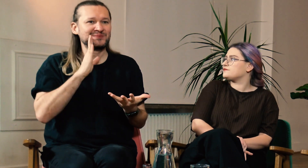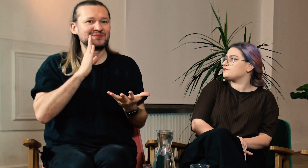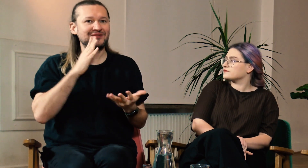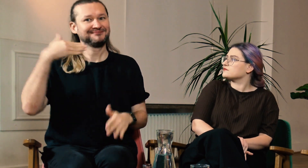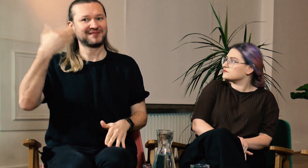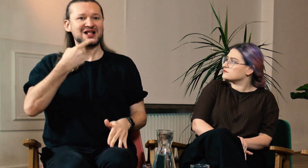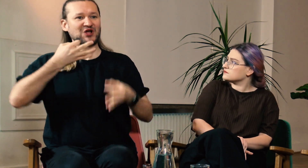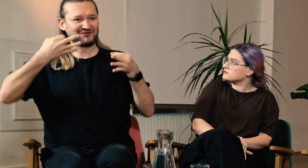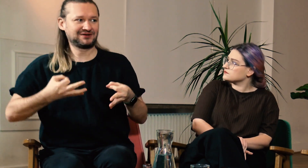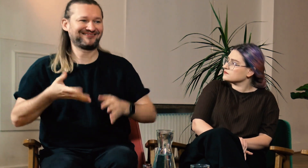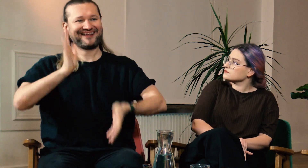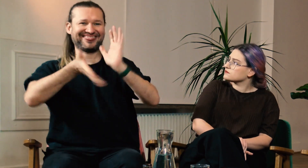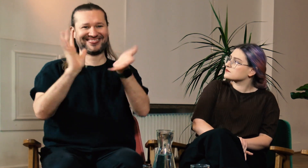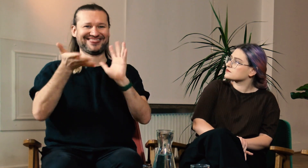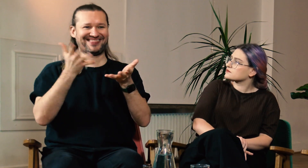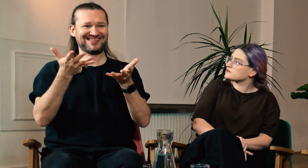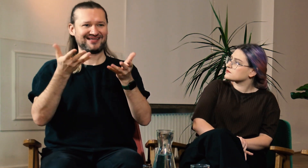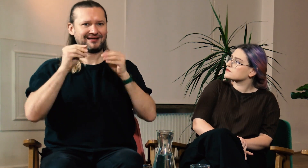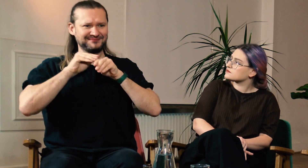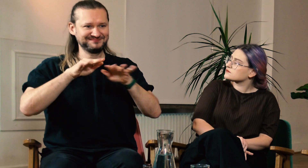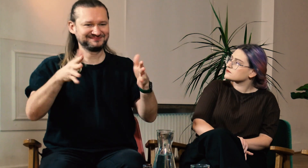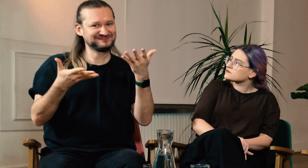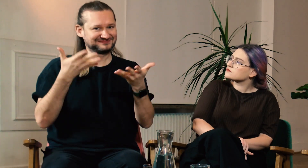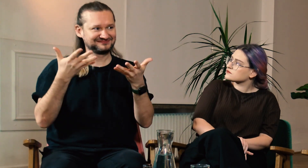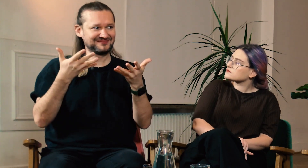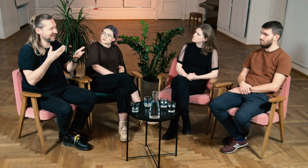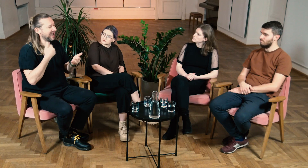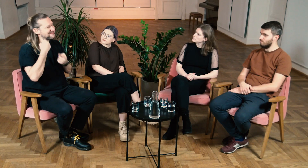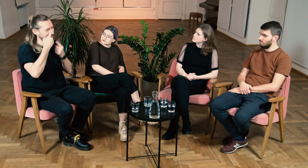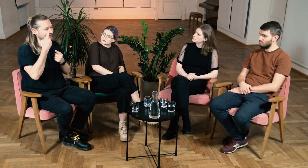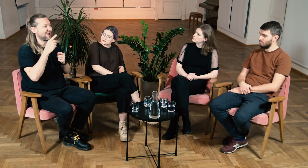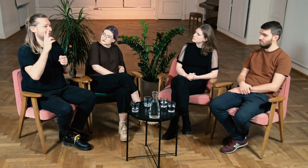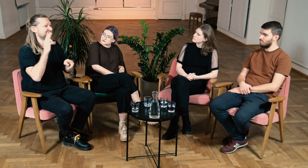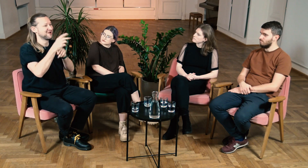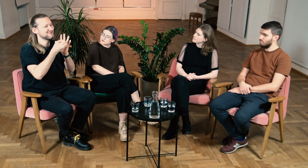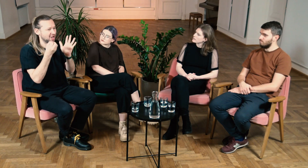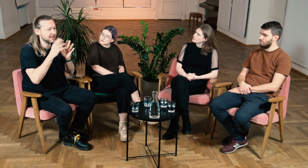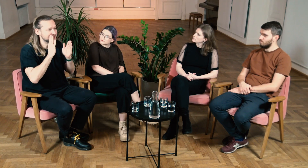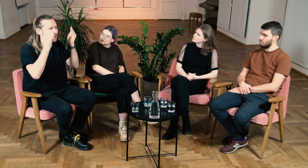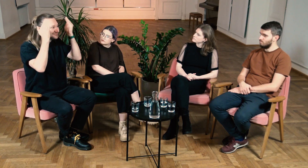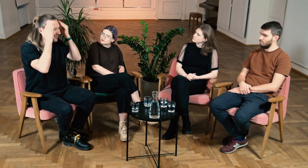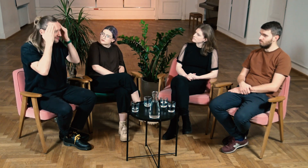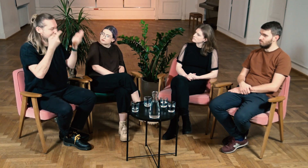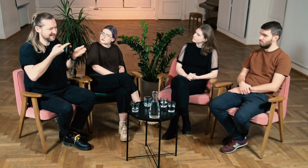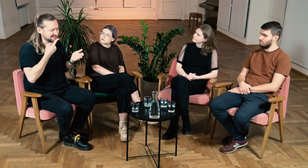Jako wykładowca nie mogę używać potocznego języka i nie dbać o emisję. Myślę, że każdy Głuchy, który pójdzie na FPJM zyska tę świadomość językową,